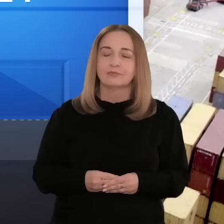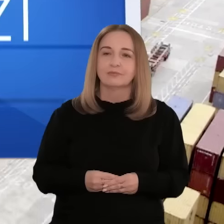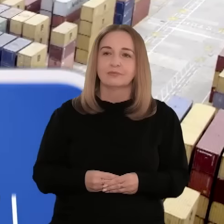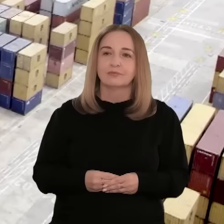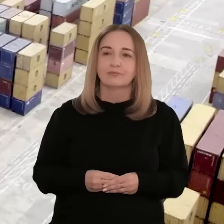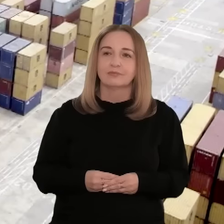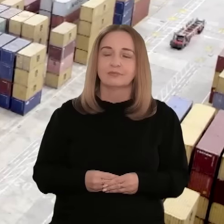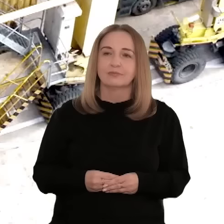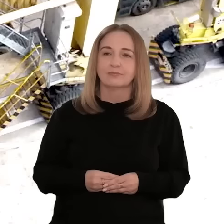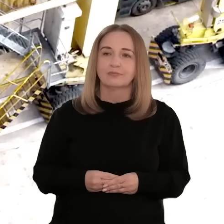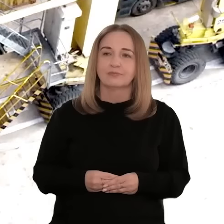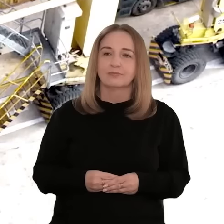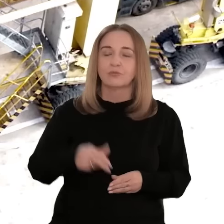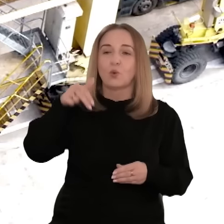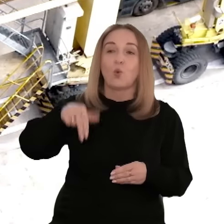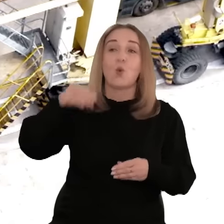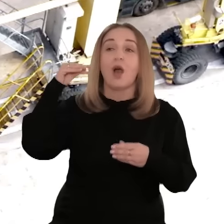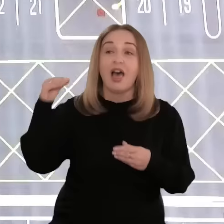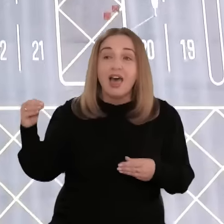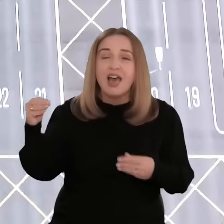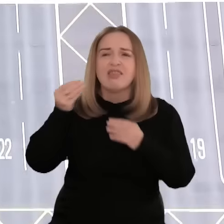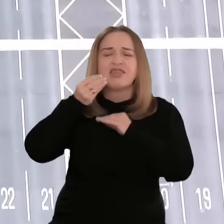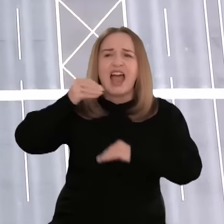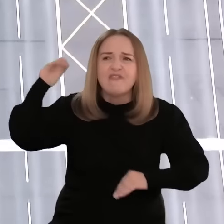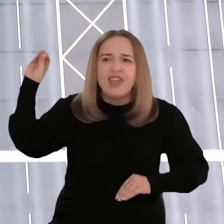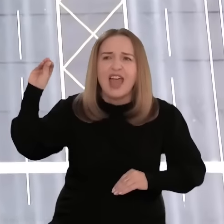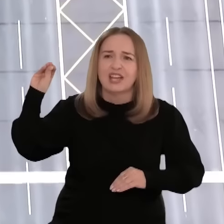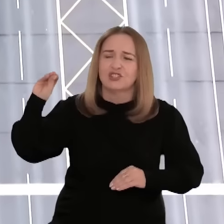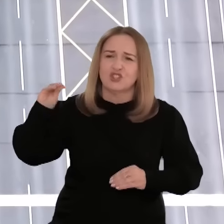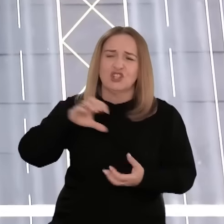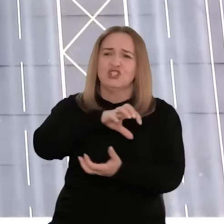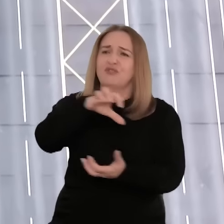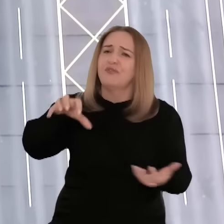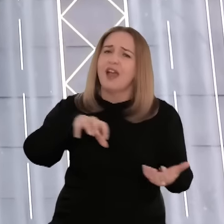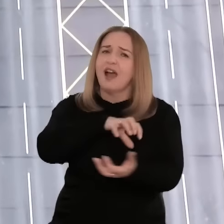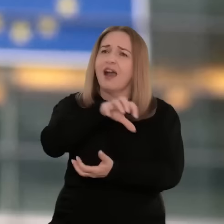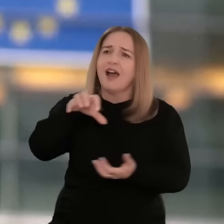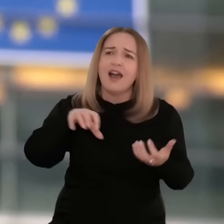[muzyka] Unia Europejska jest największym graczem na światowej